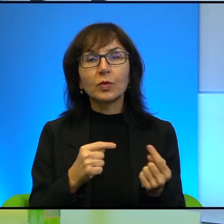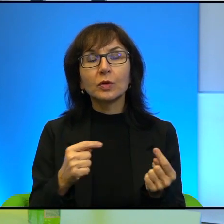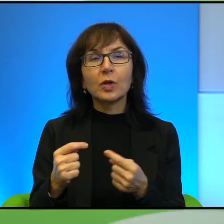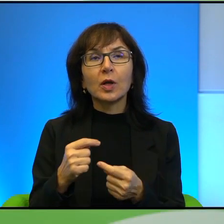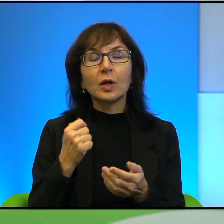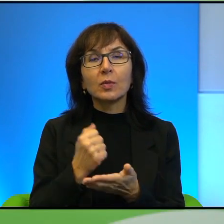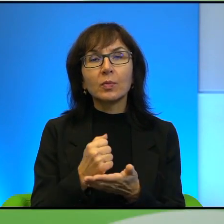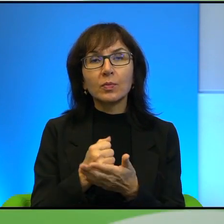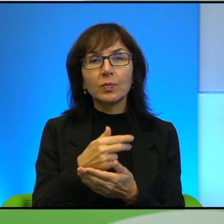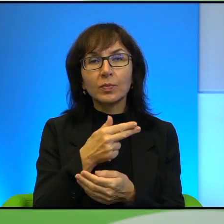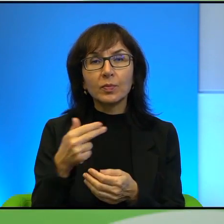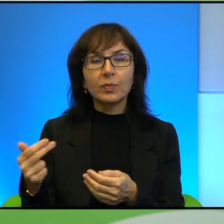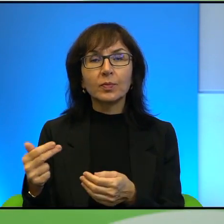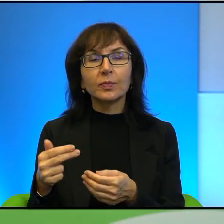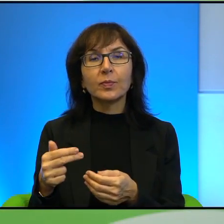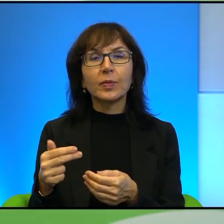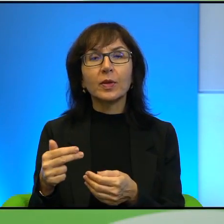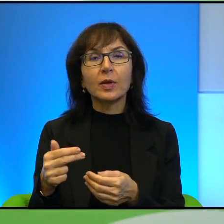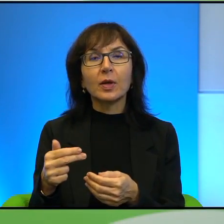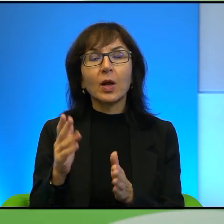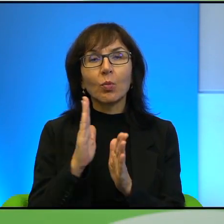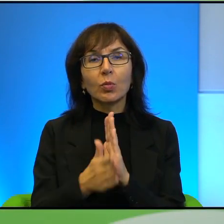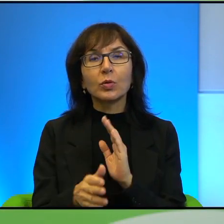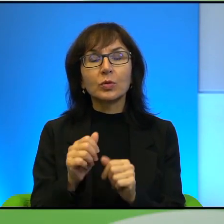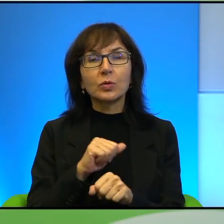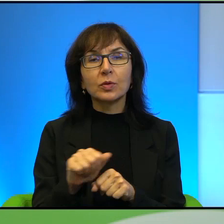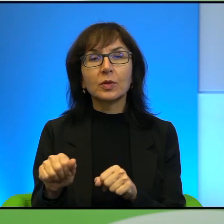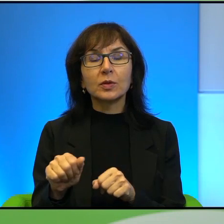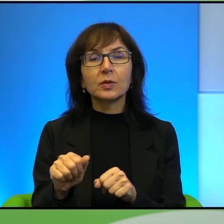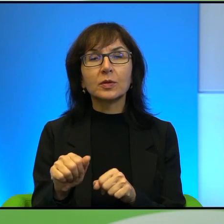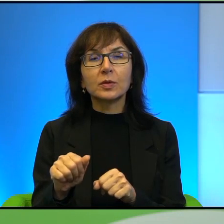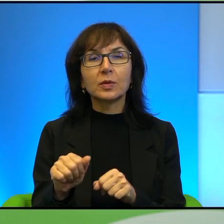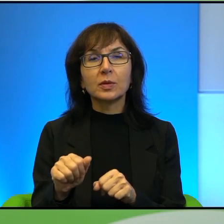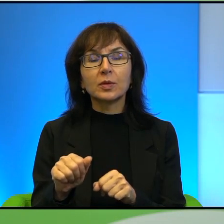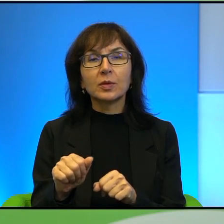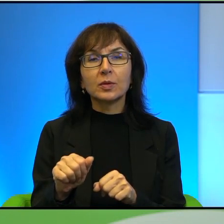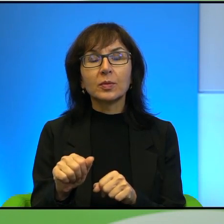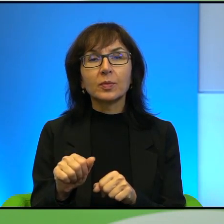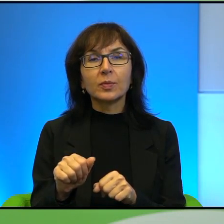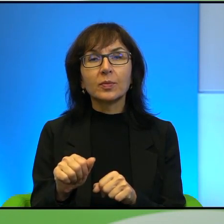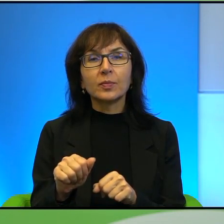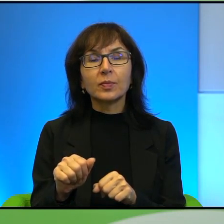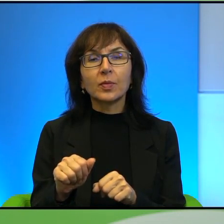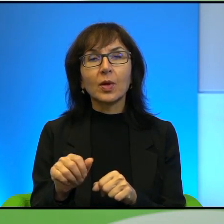no po prostu, tak po prostu jest, tak? I też przy okazji zapytam Pana o to,